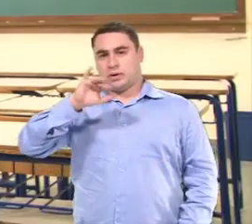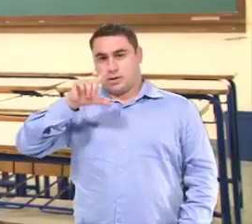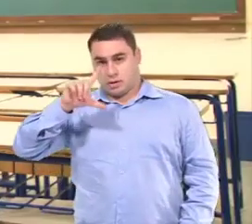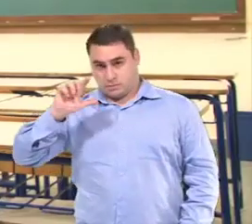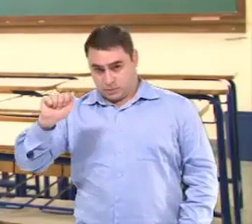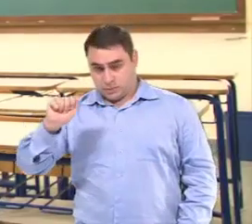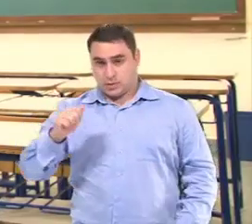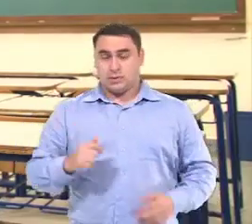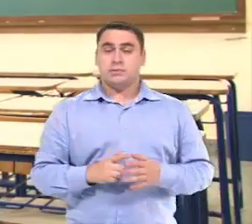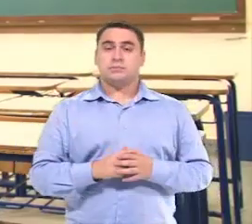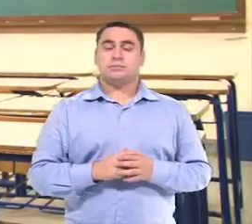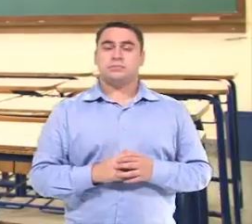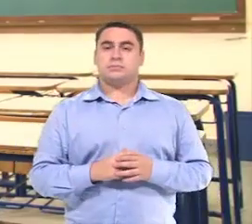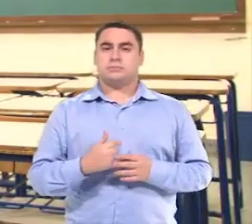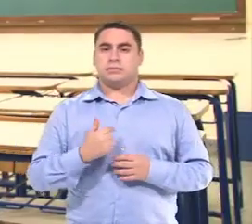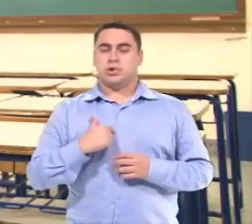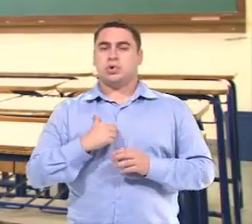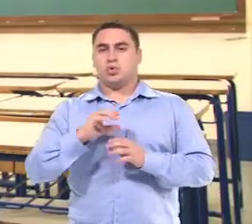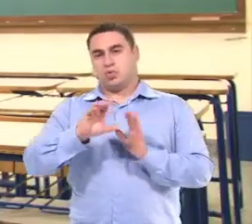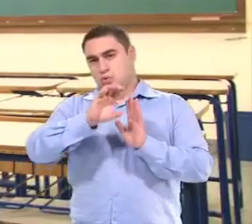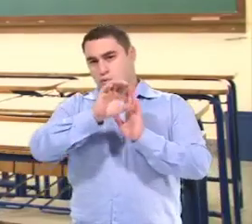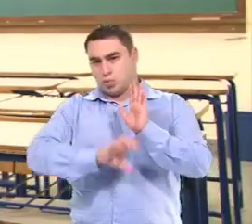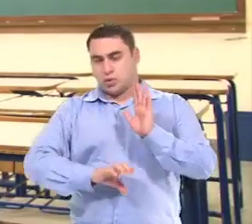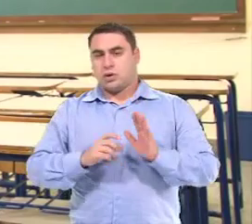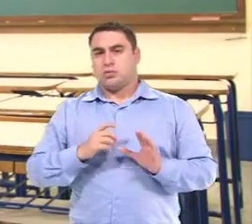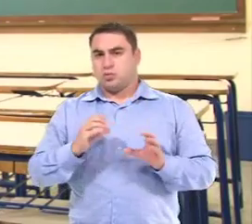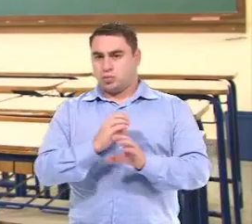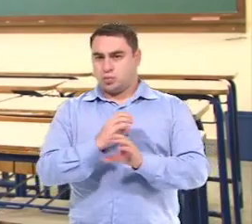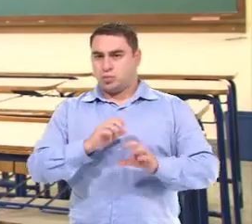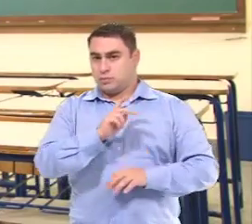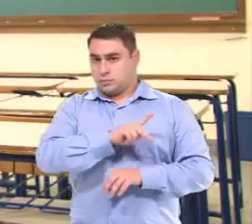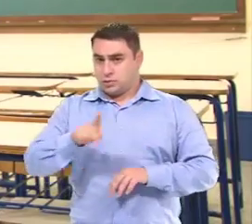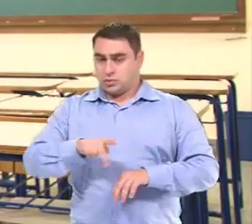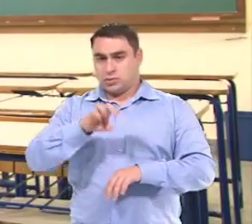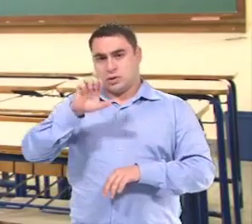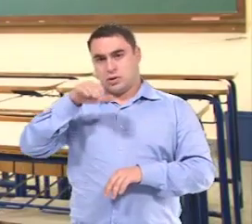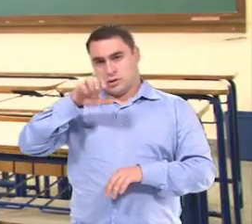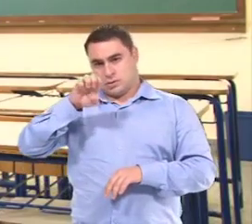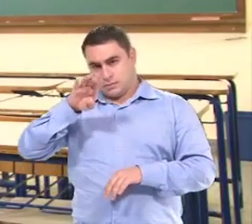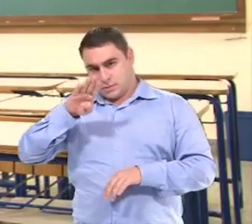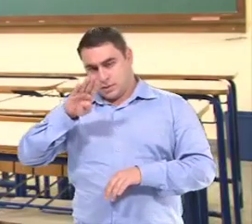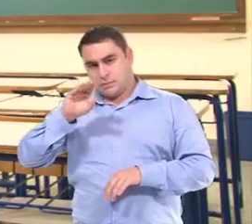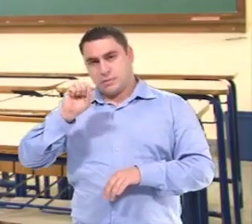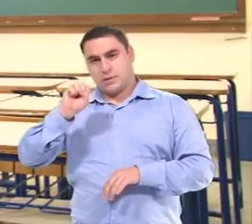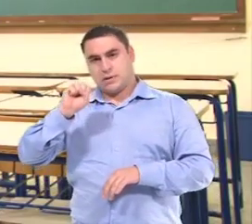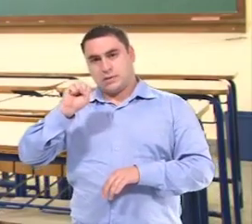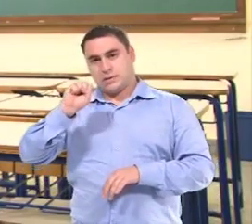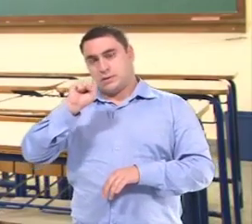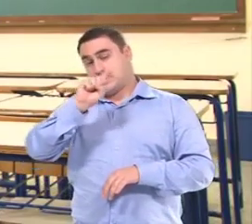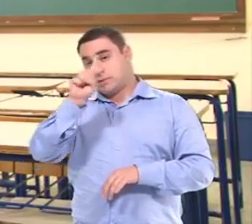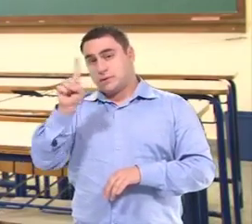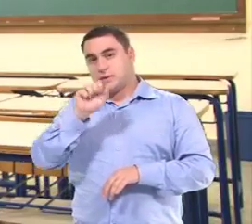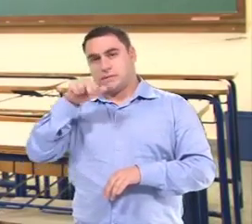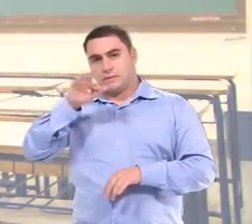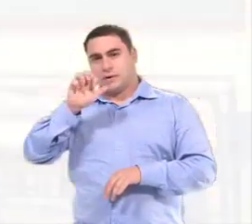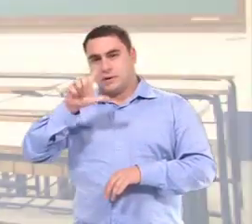Meu nome é Camila Bernardinelli Leonel, Eu sou Coordenadora Pedagógica na EMEB Helena Zanfelici da Silva.